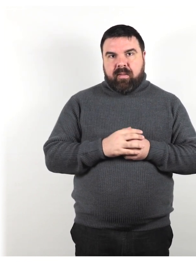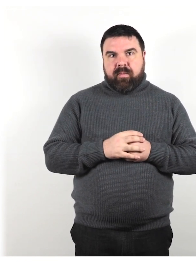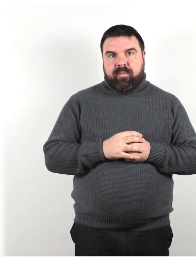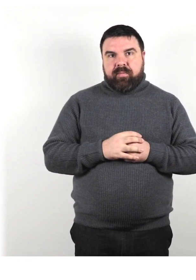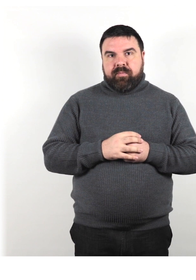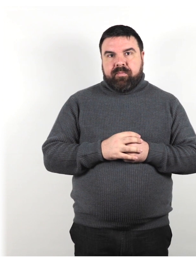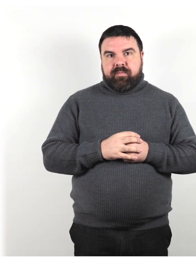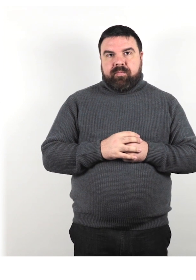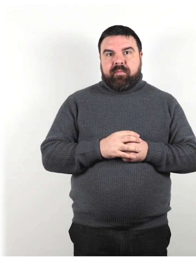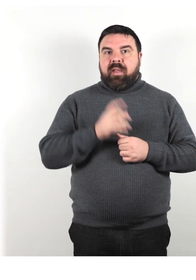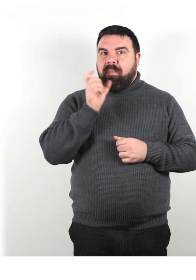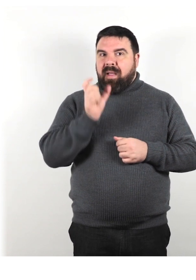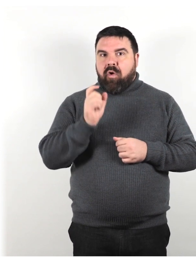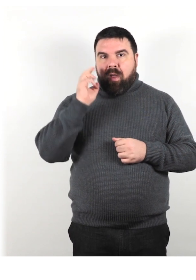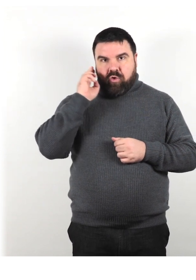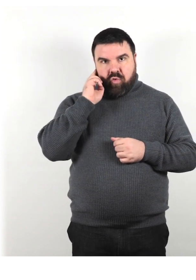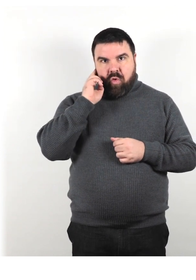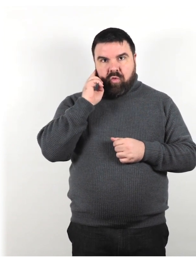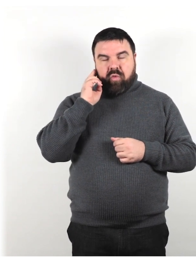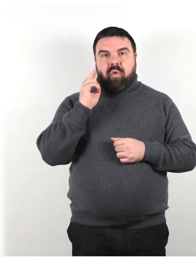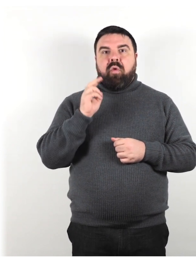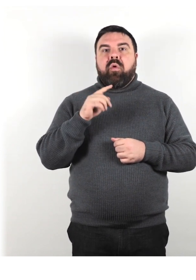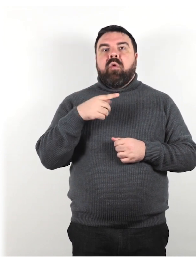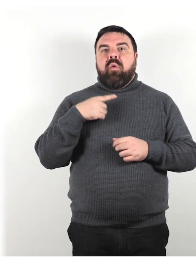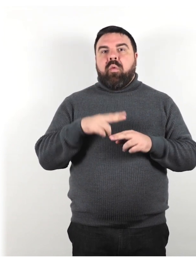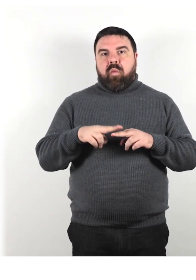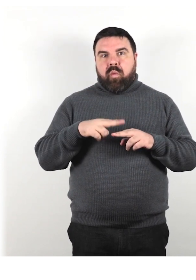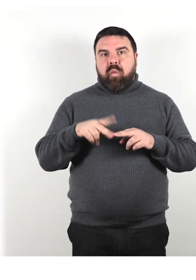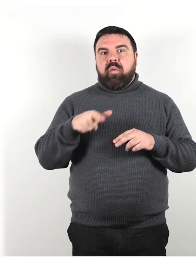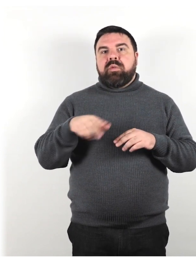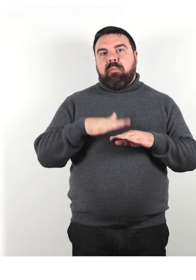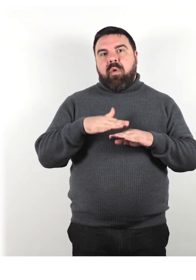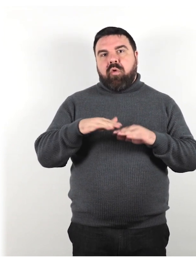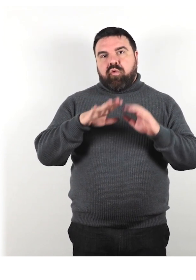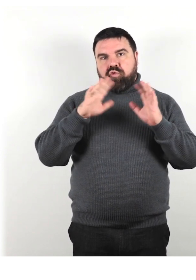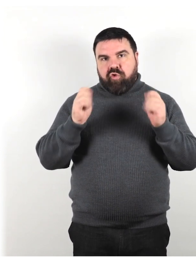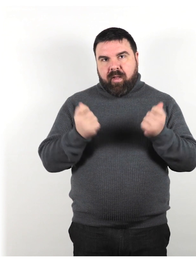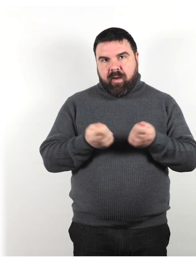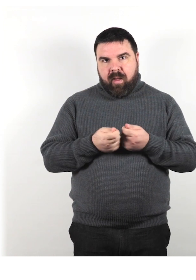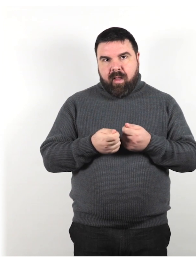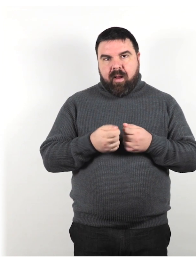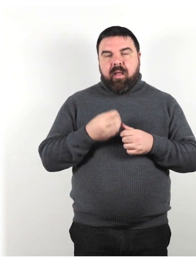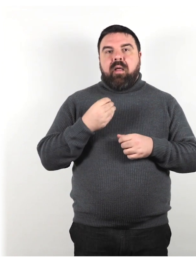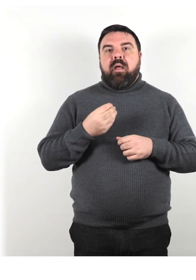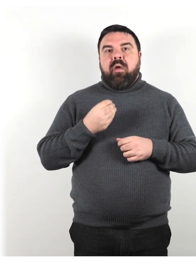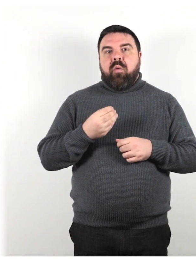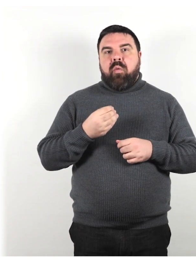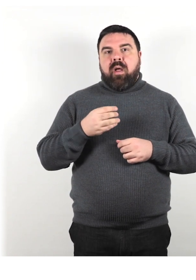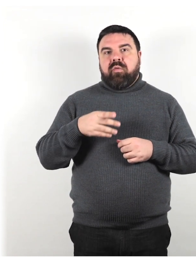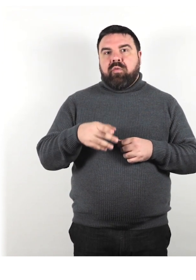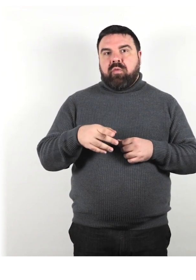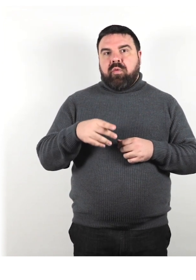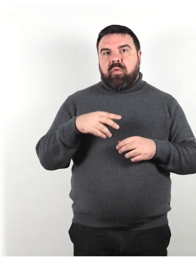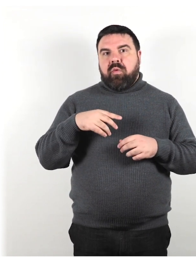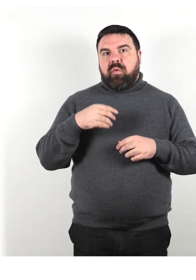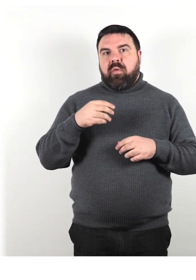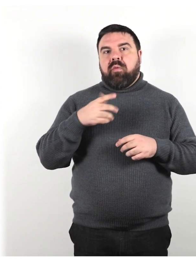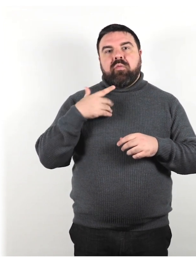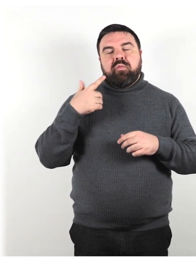Il termine "sordo" viene utilizzato in modo generale quando si descrivono persone con tutti i gradi di perdita dell'udito.